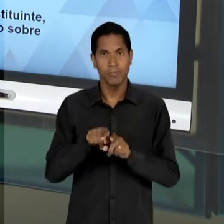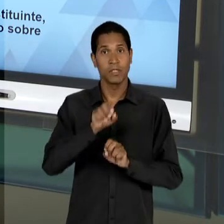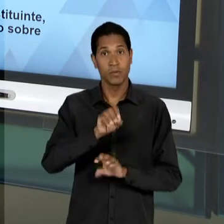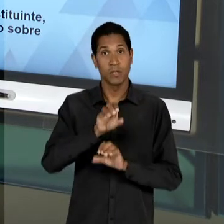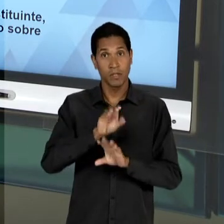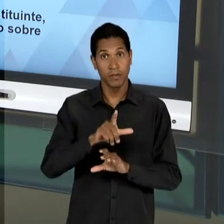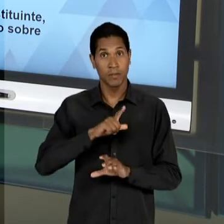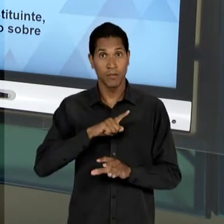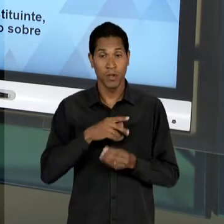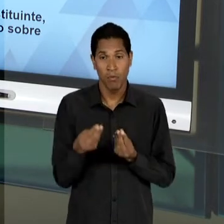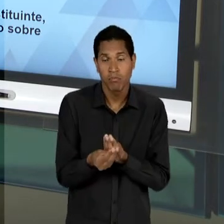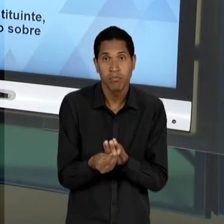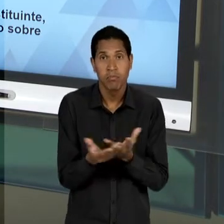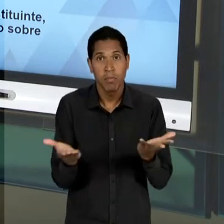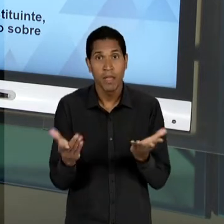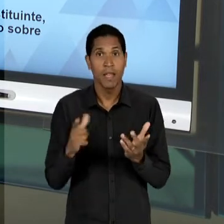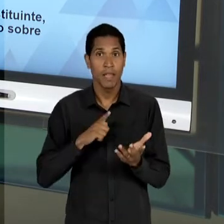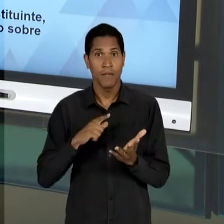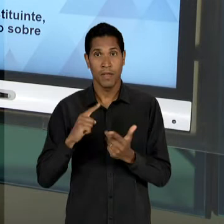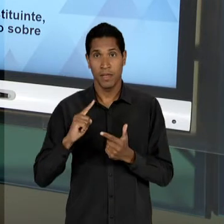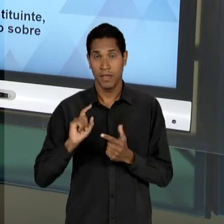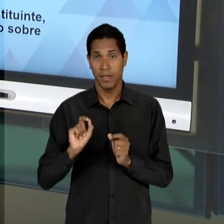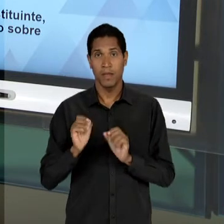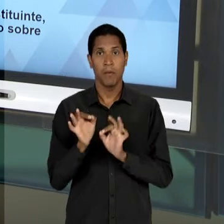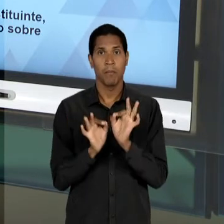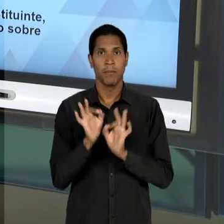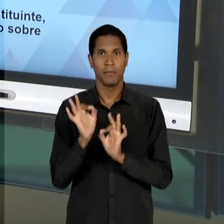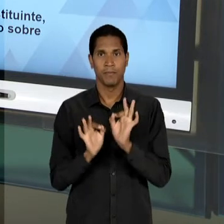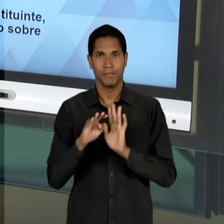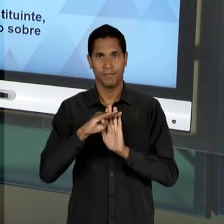PLANEJAMENTO. E MAIS AINDA, QUE NÓS VAMOS